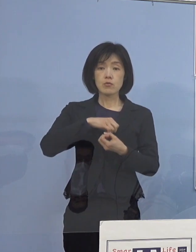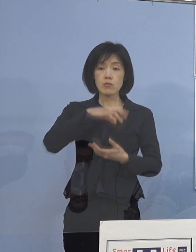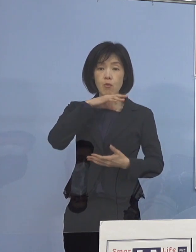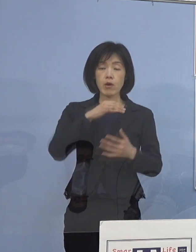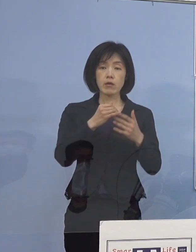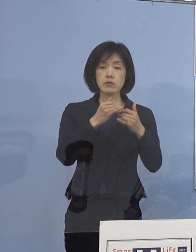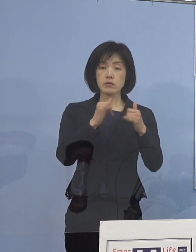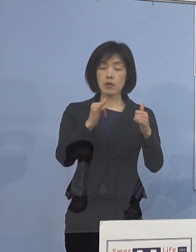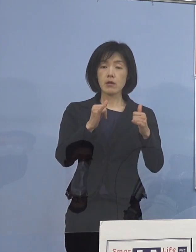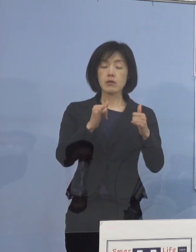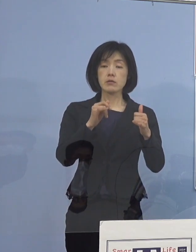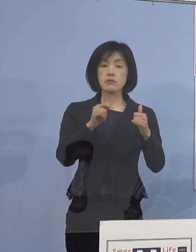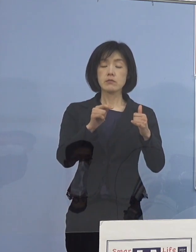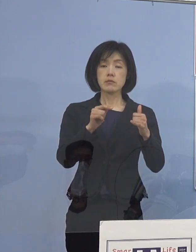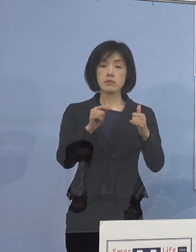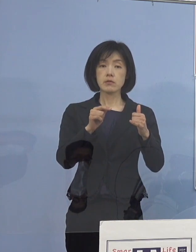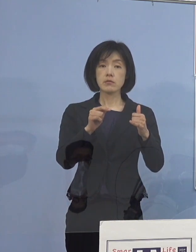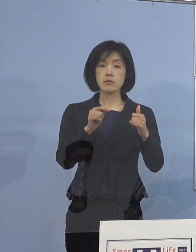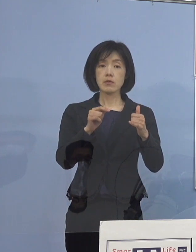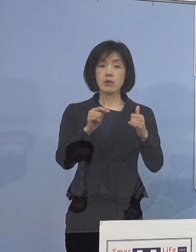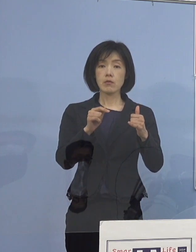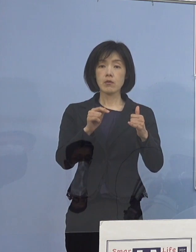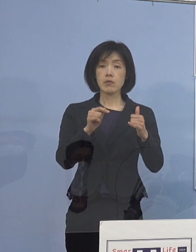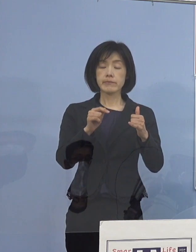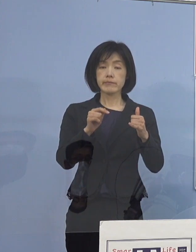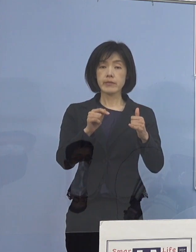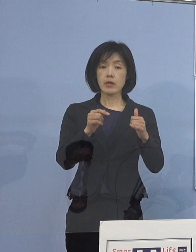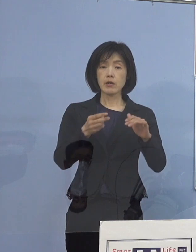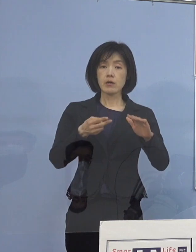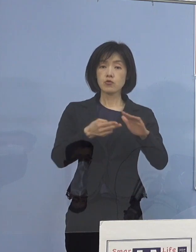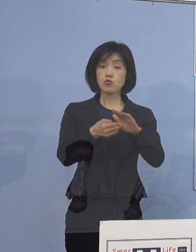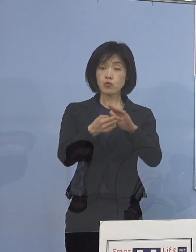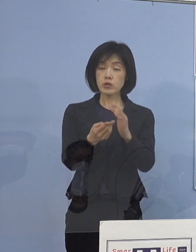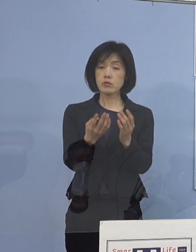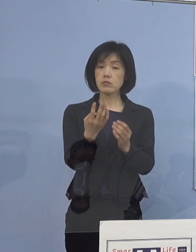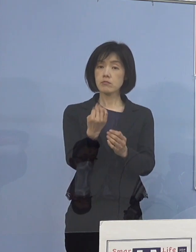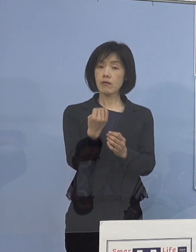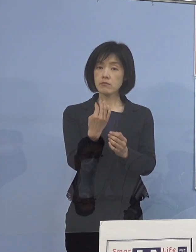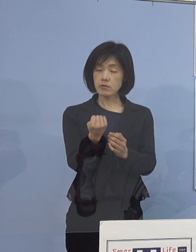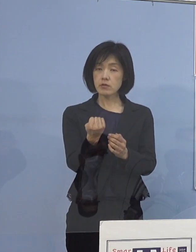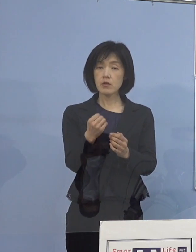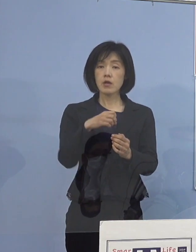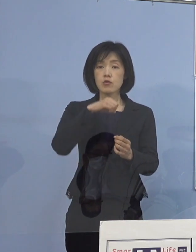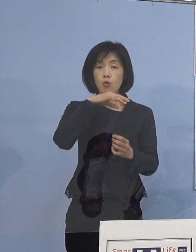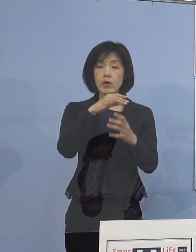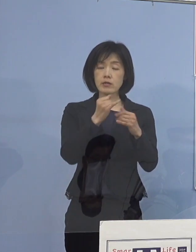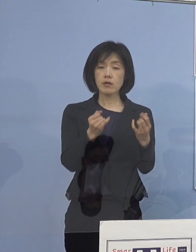毎回、今日入院何名 そのうち高齢者が何名で